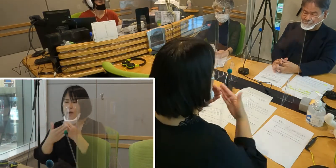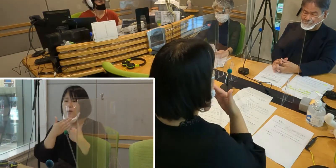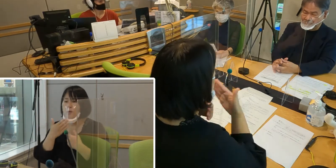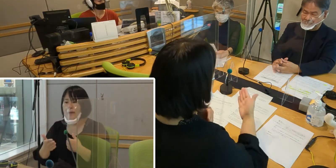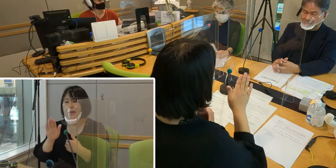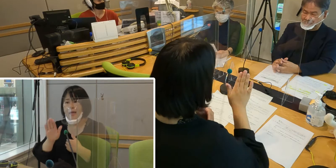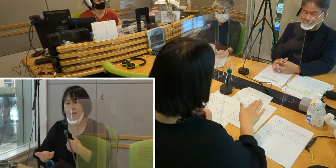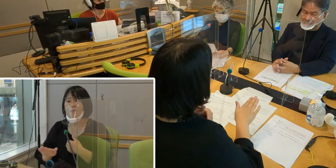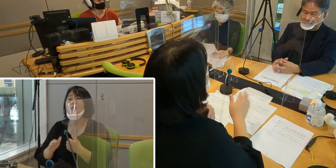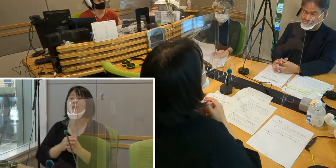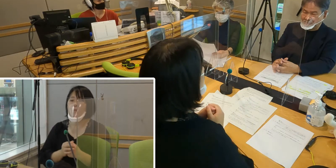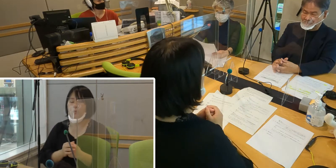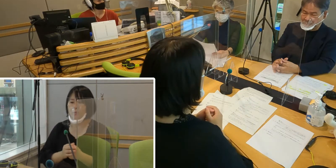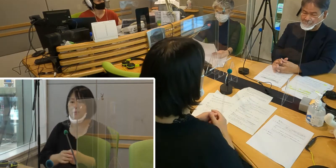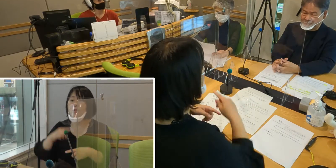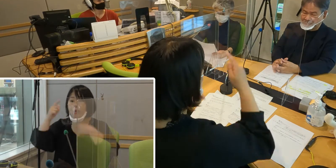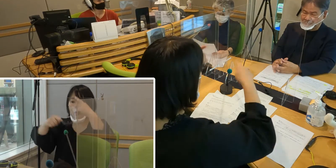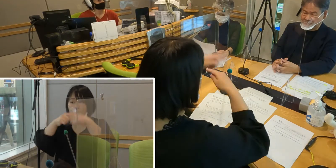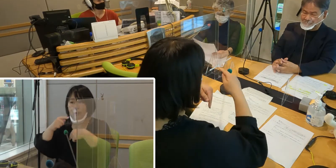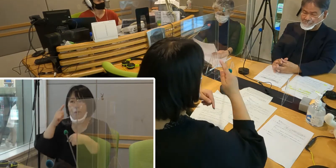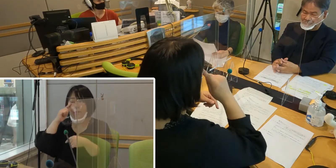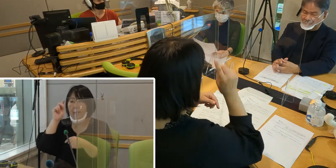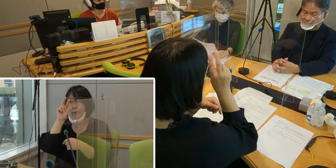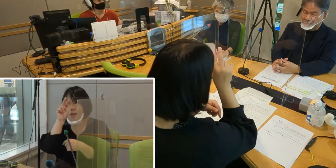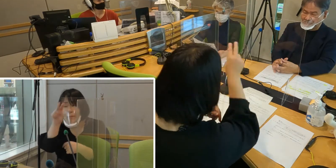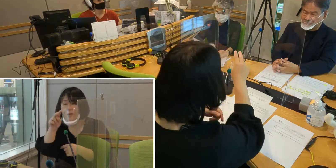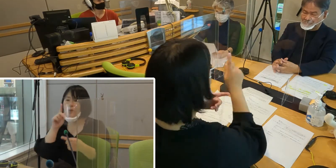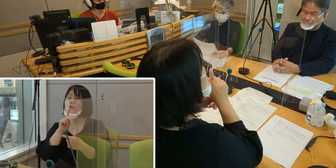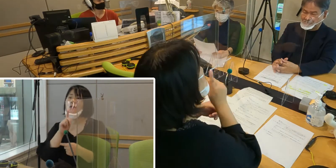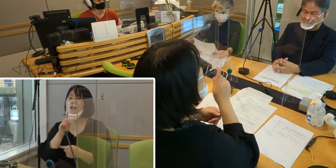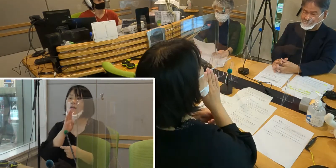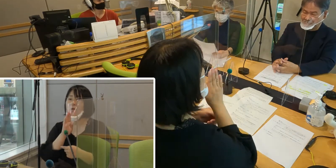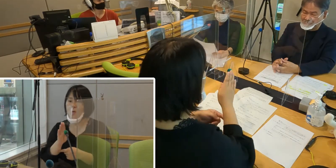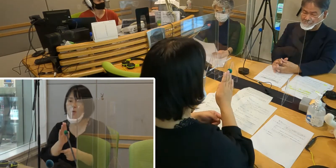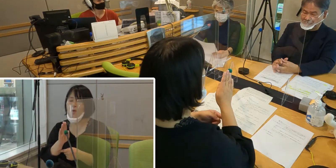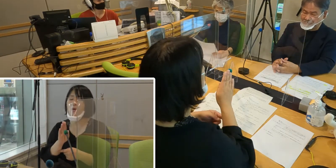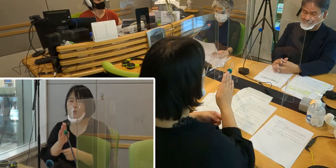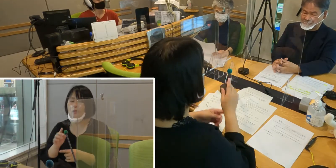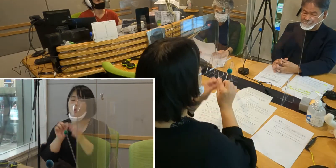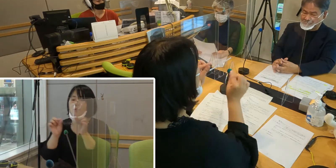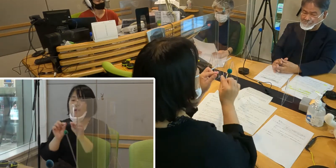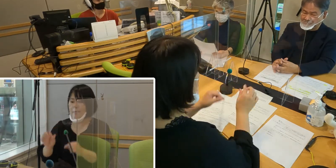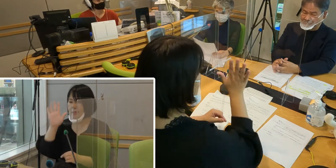手話は目で見る言語、 つまり手や指の動き、